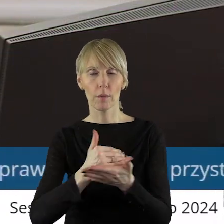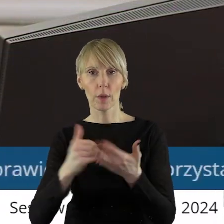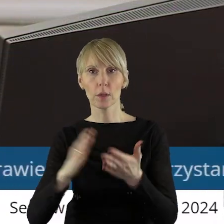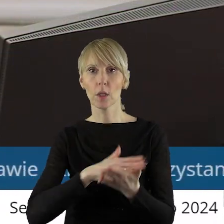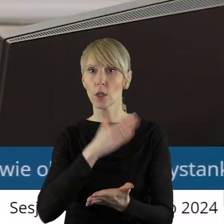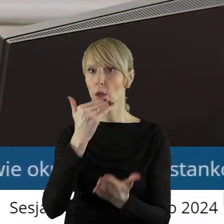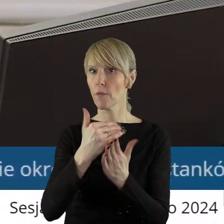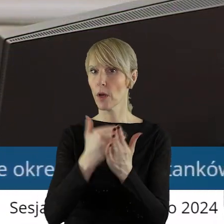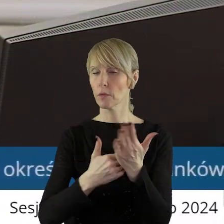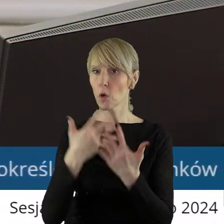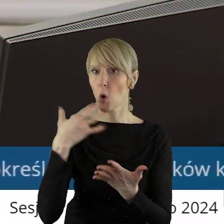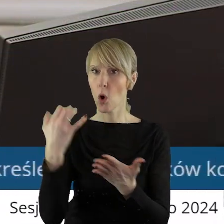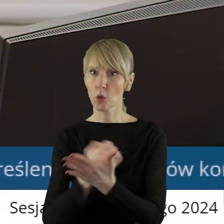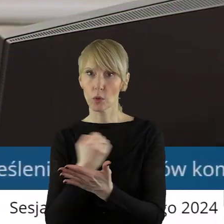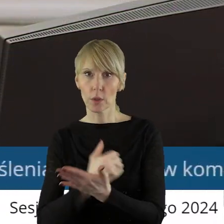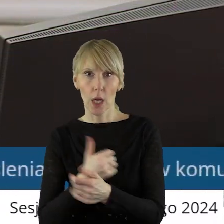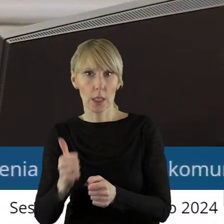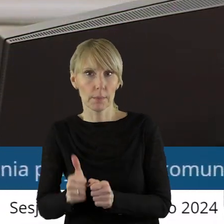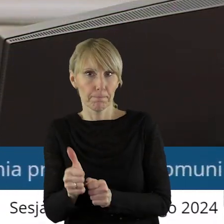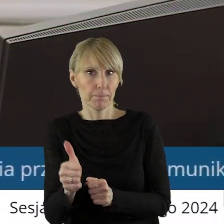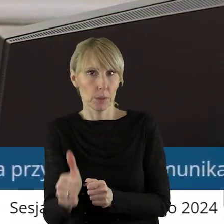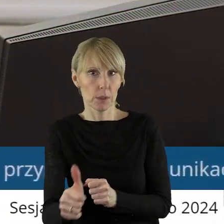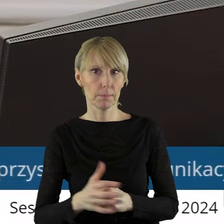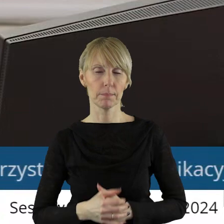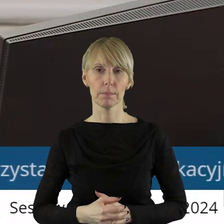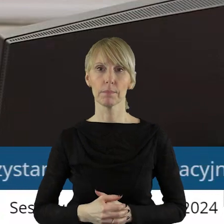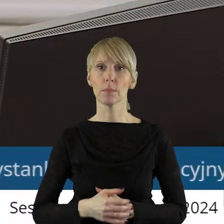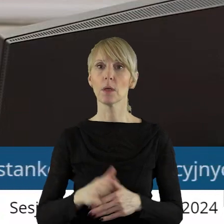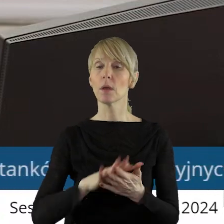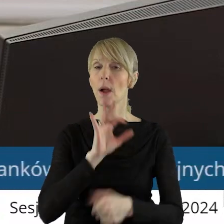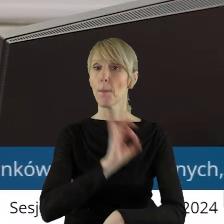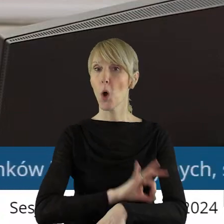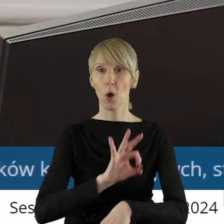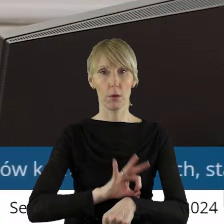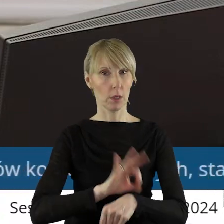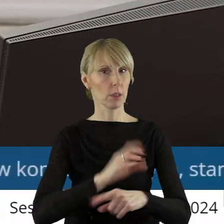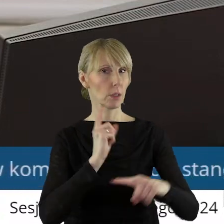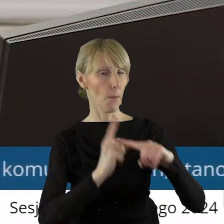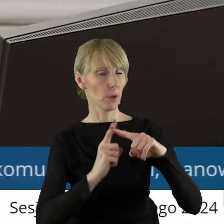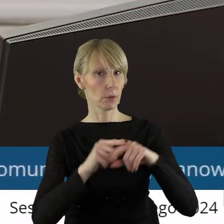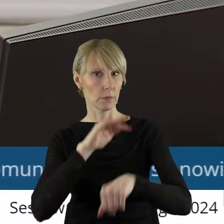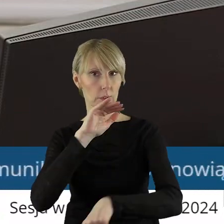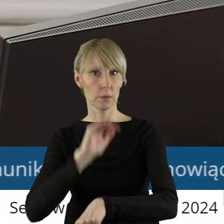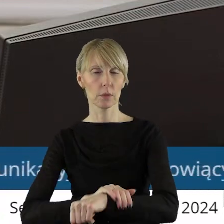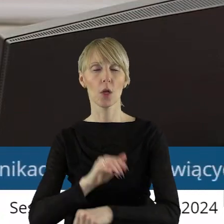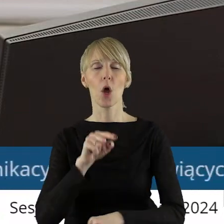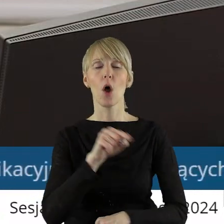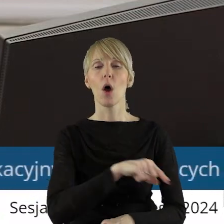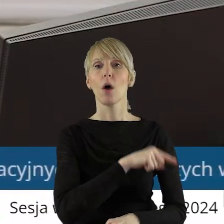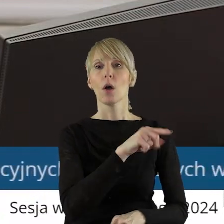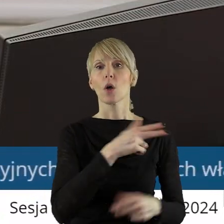oraz warunków i zasad korzystania z tych przystanków. Projekt uchwały został pozytywnie zaopiniowany przez Komisję Rozwoju Regionalnego,